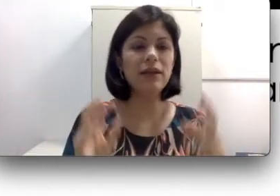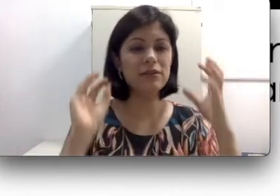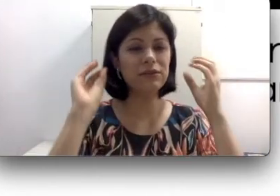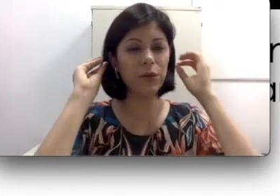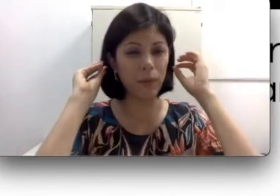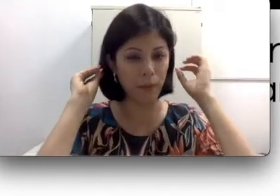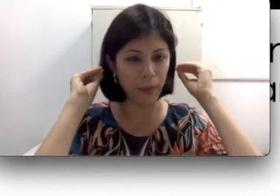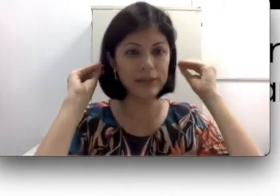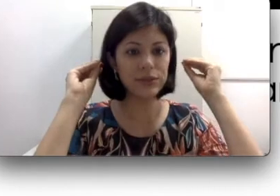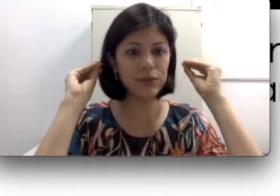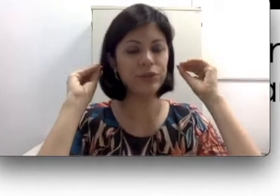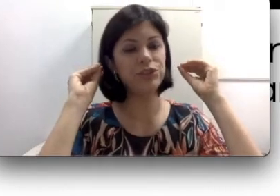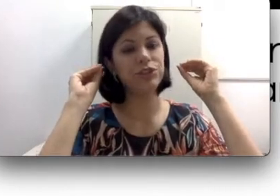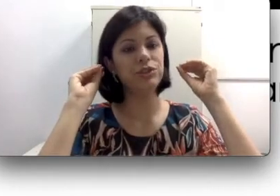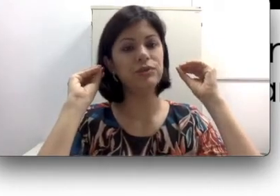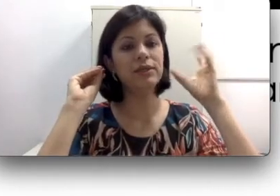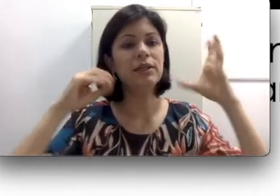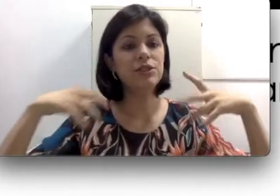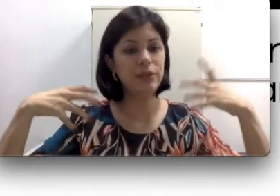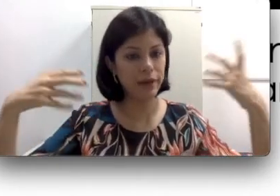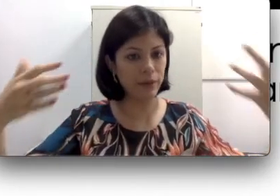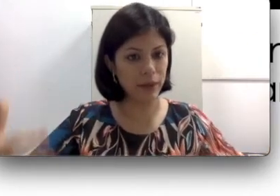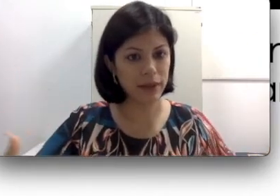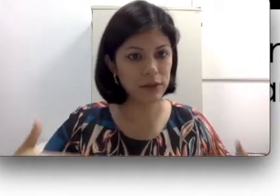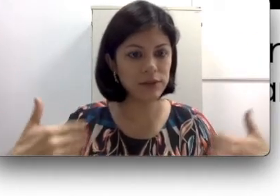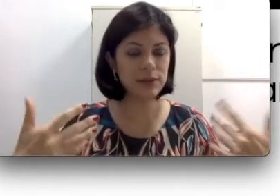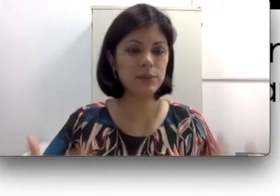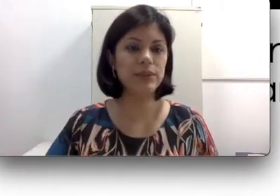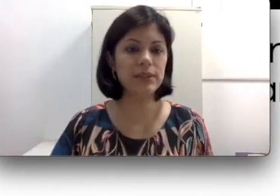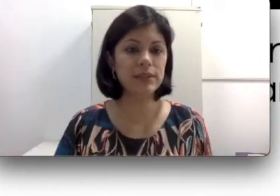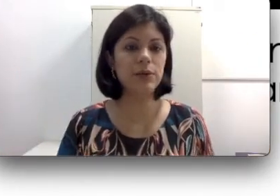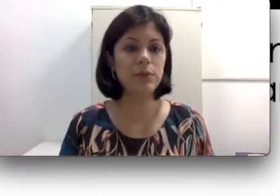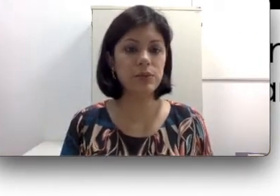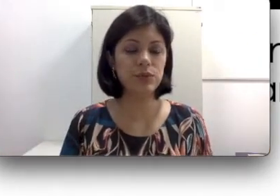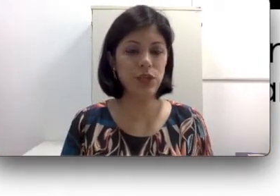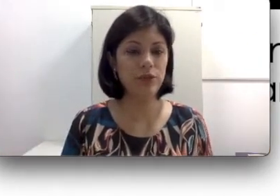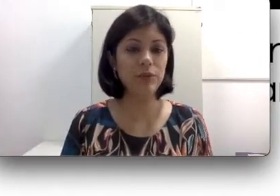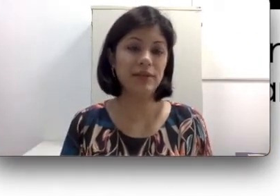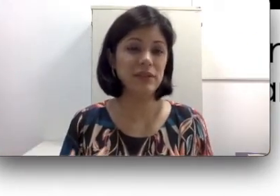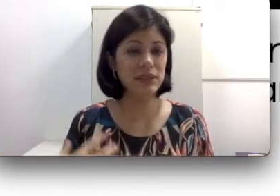eles ficam mais escondidinhos, geram menos exposição para o sujeito que às vezes não